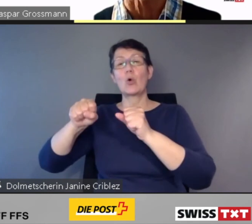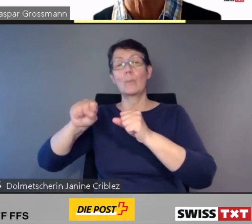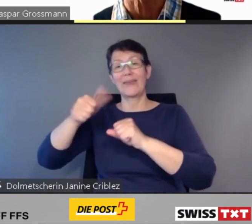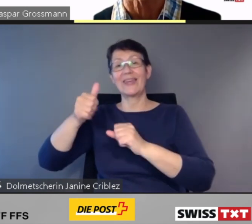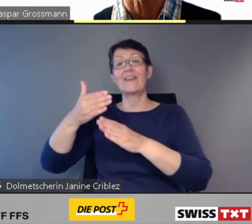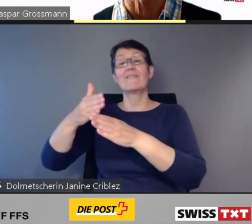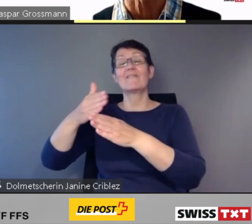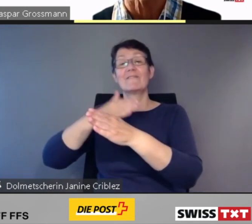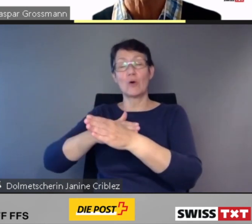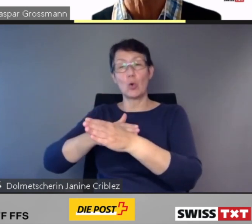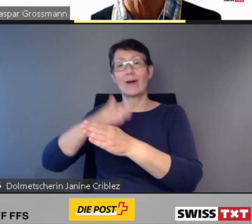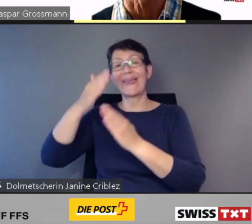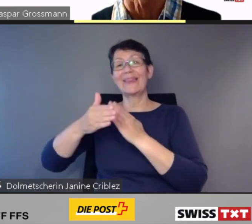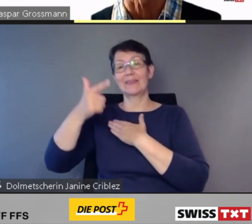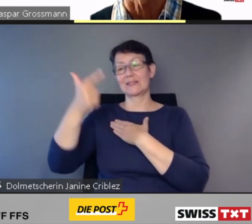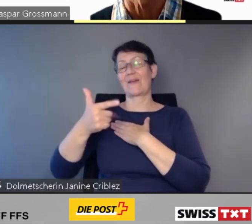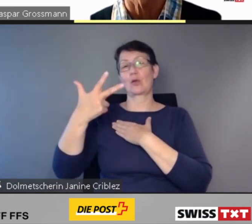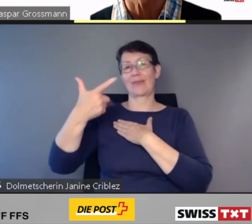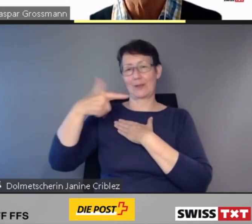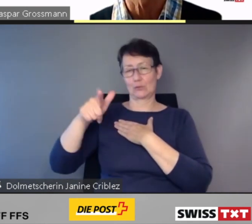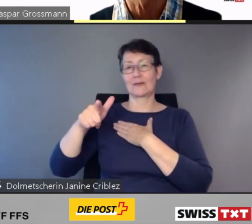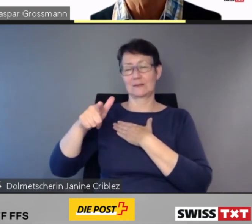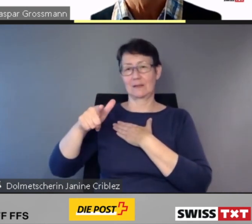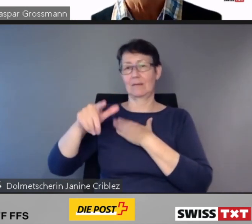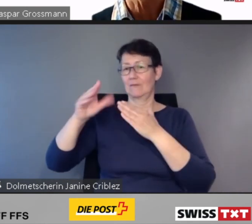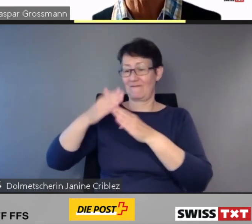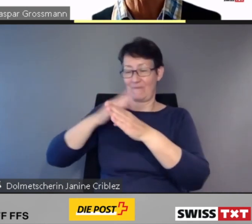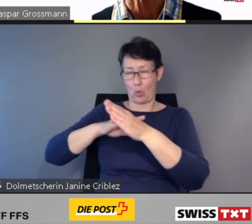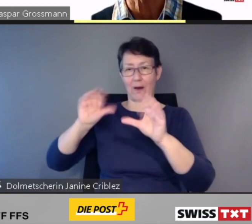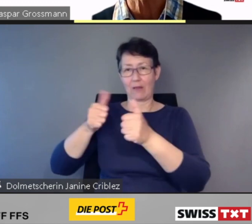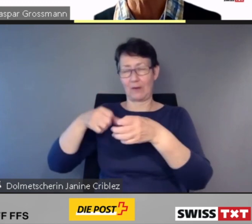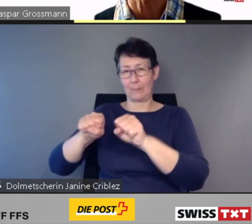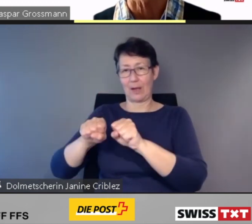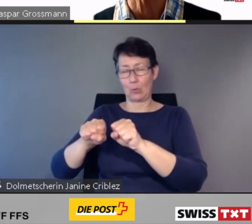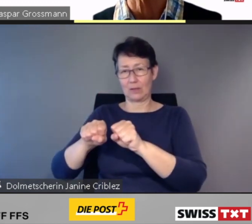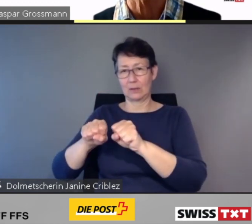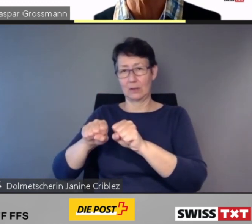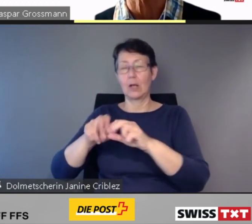Und bei weiteren 135 Bahnhöfen und Haltestellen